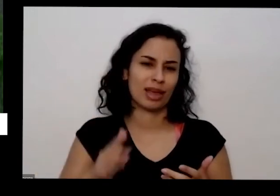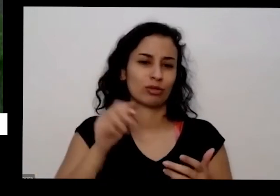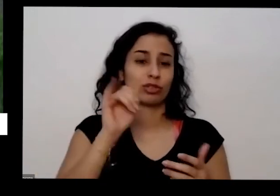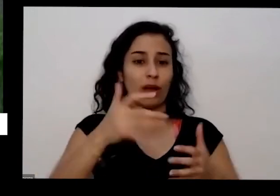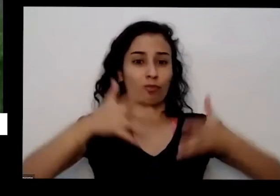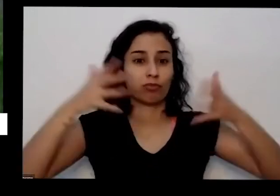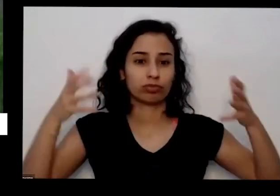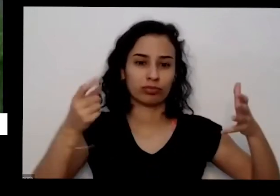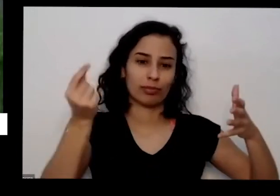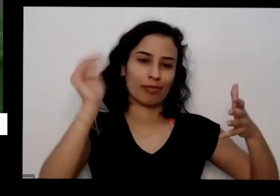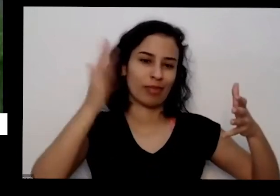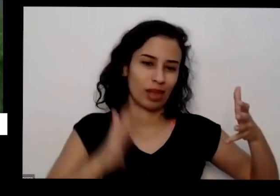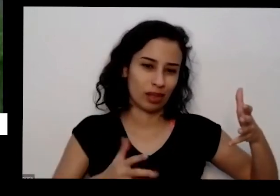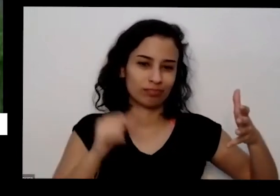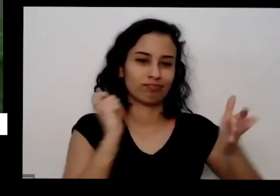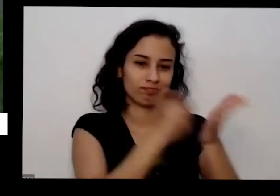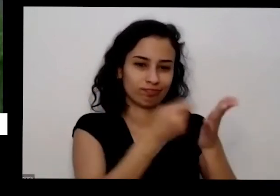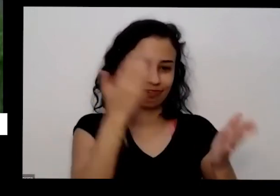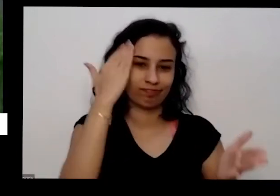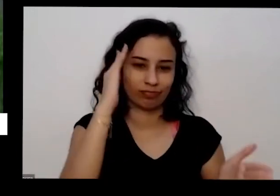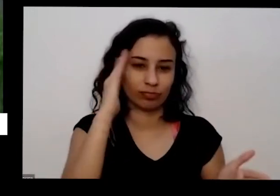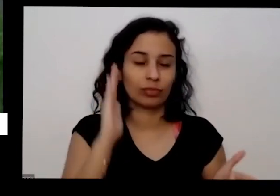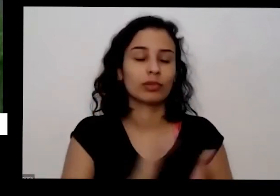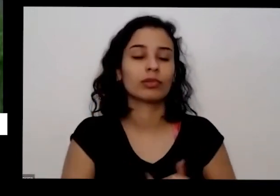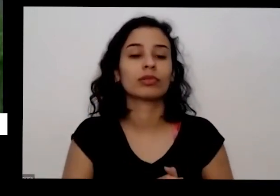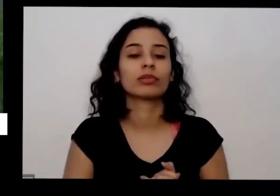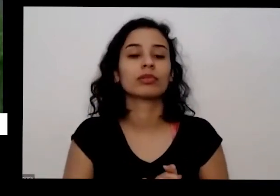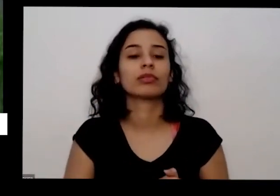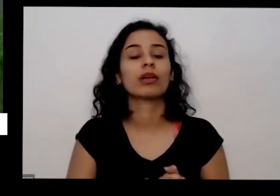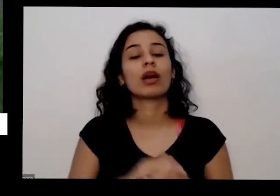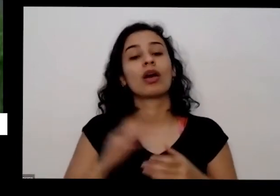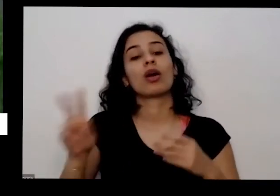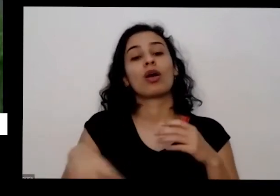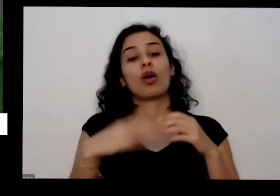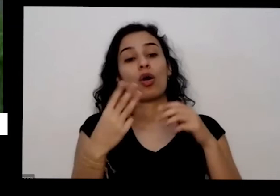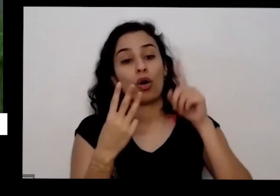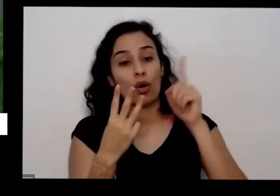o nitrogênio para planta é uma outra coisa que a planta precisa principalmente essas que estão